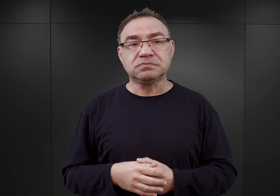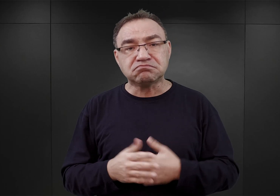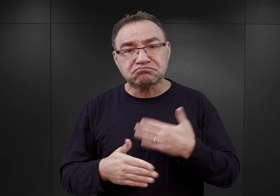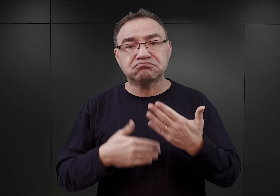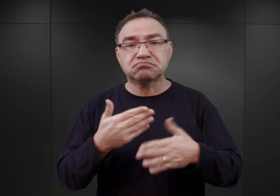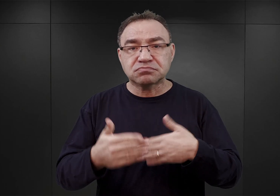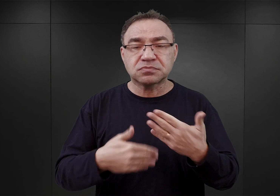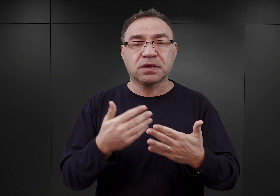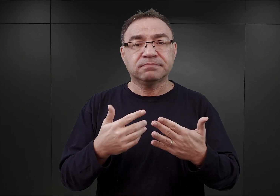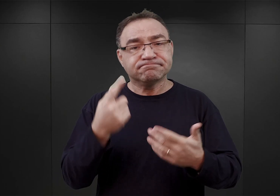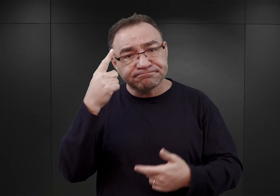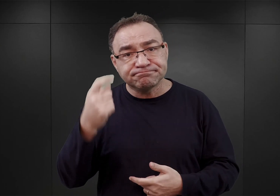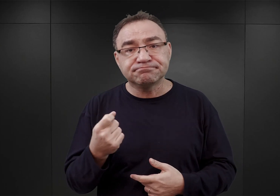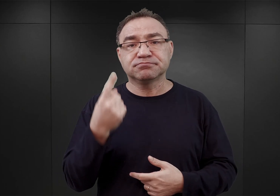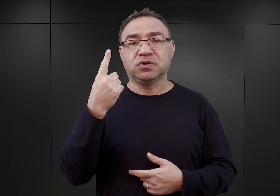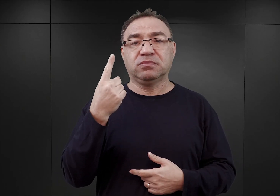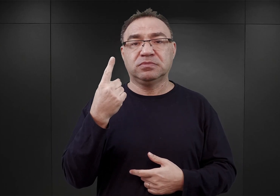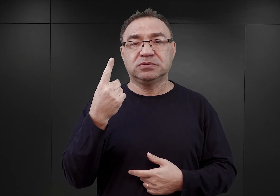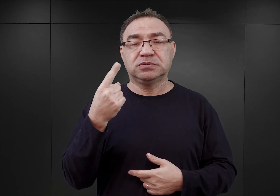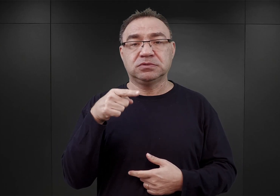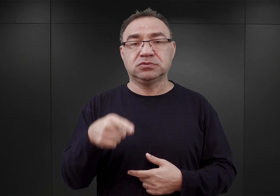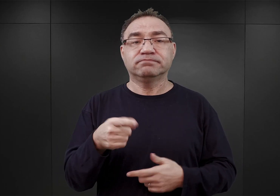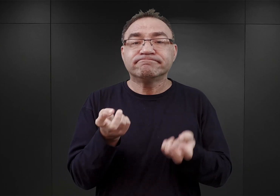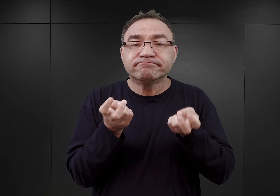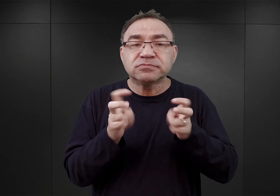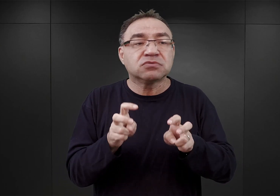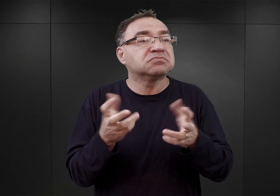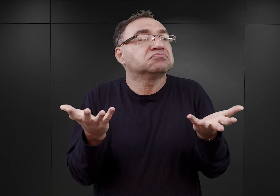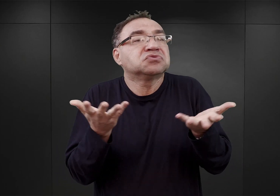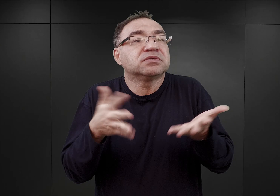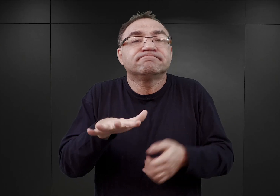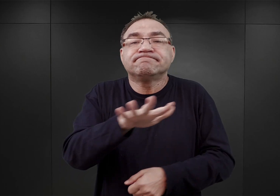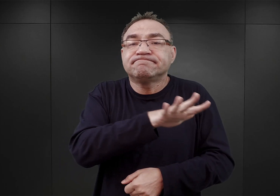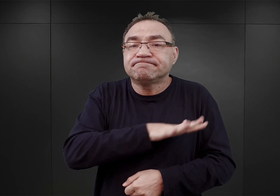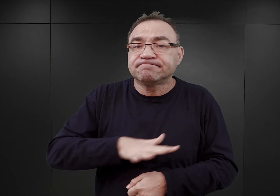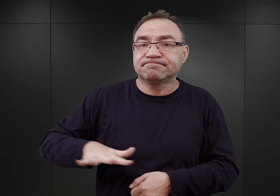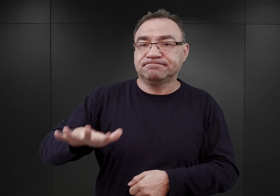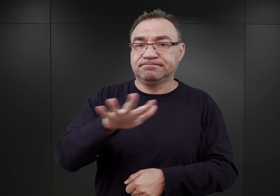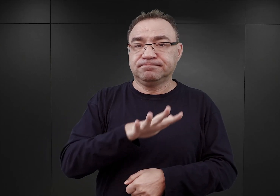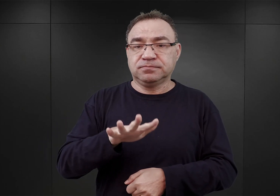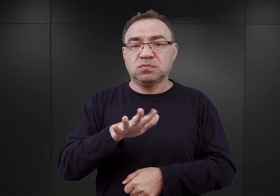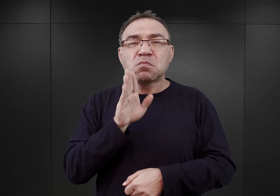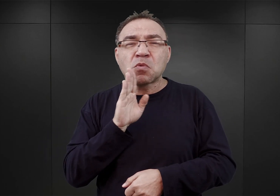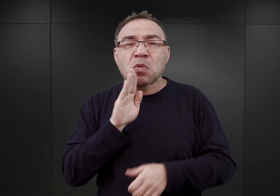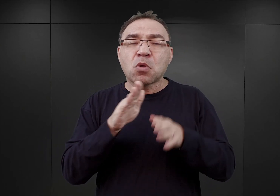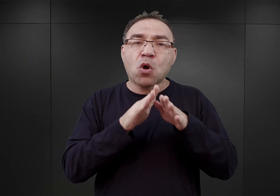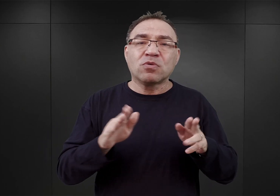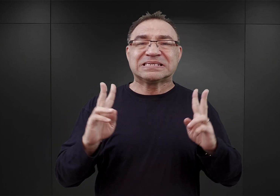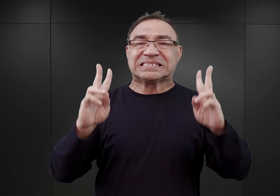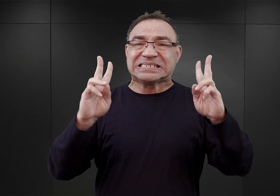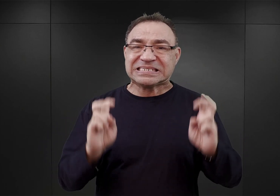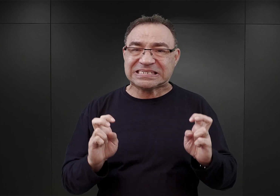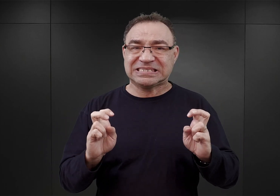pojawił się pomysł, ażeby stworzyć, gdzieś na tym terenie, rodzaj obozu kwarantanny, czyli miejsca,